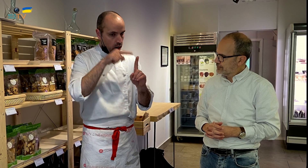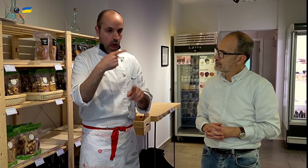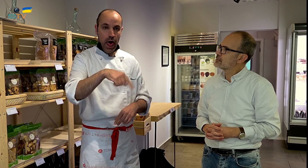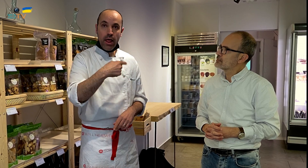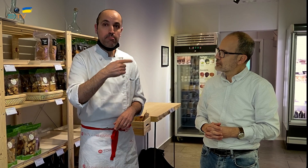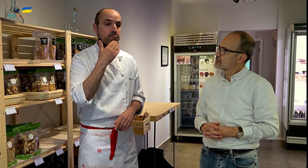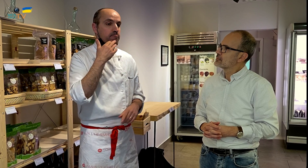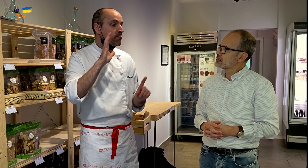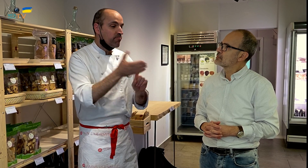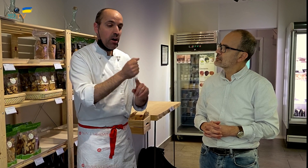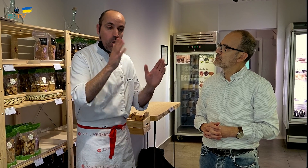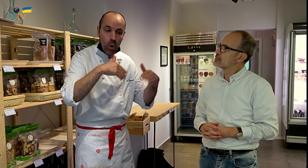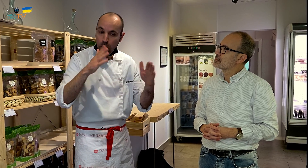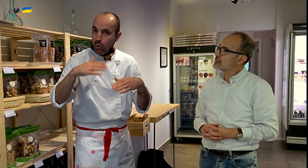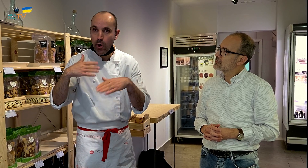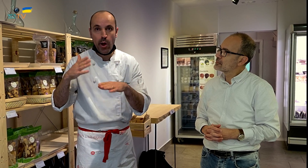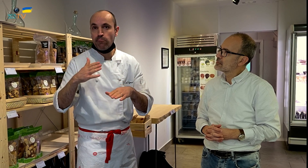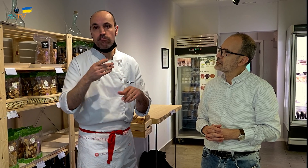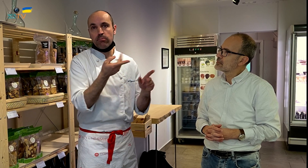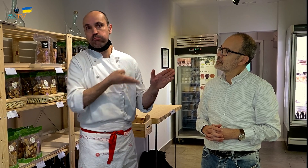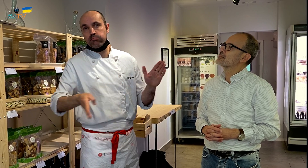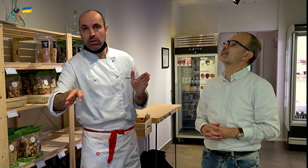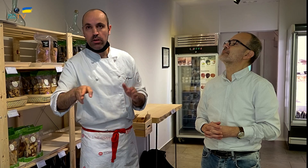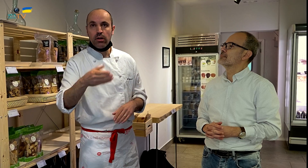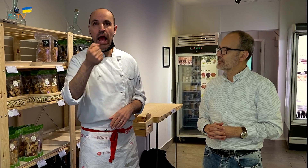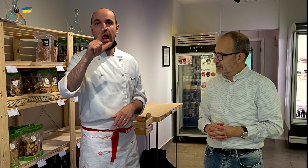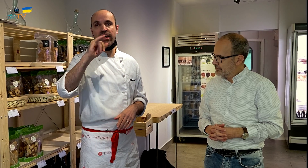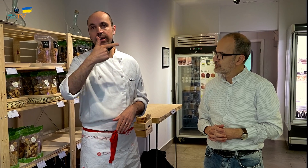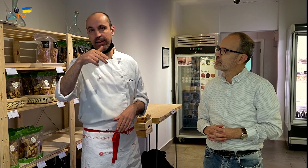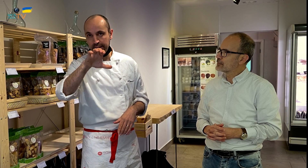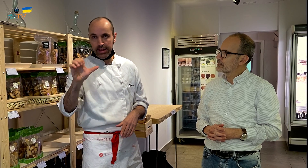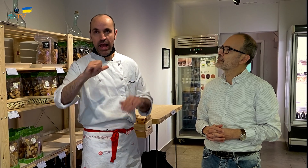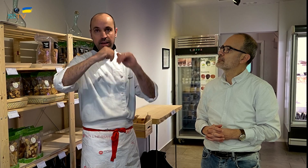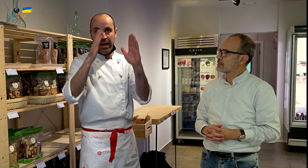si no las encuentro, entonces recurro a la casa Aligué.